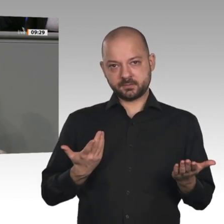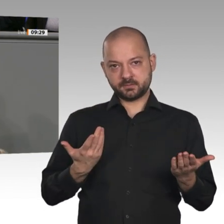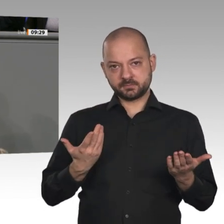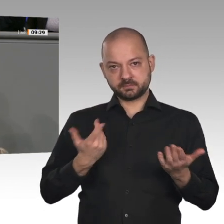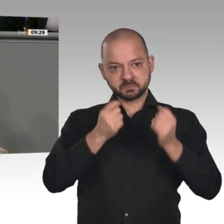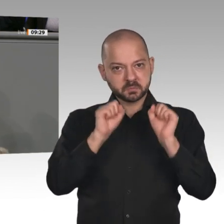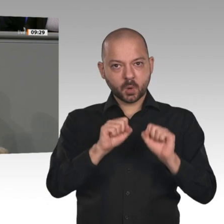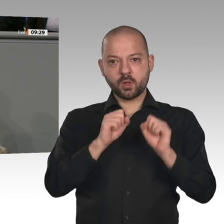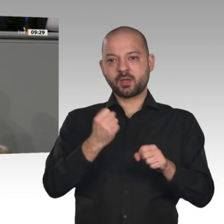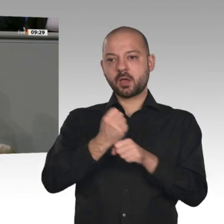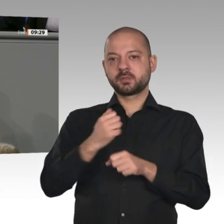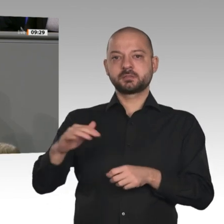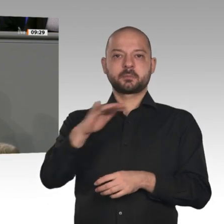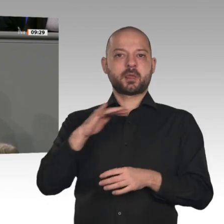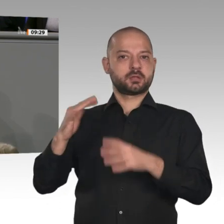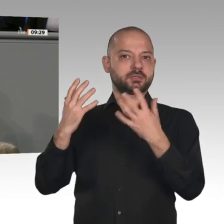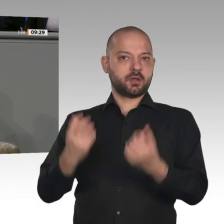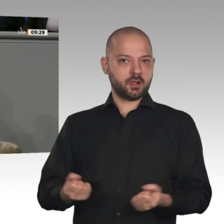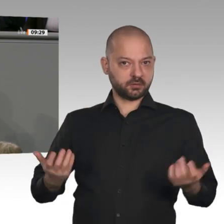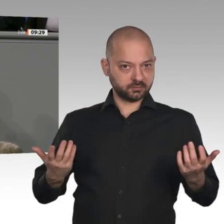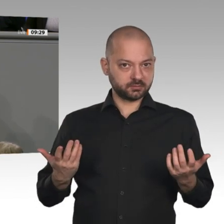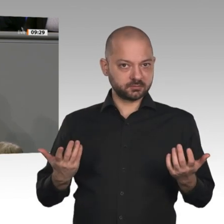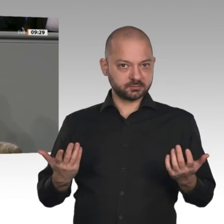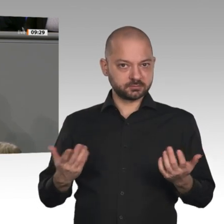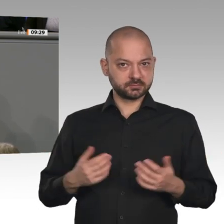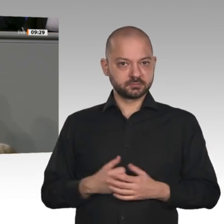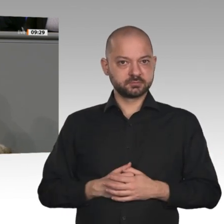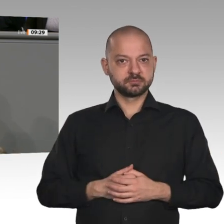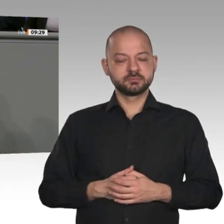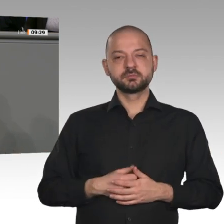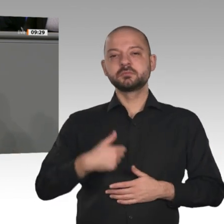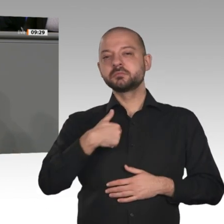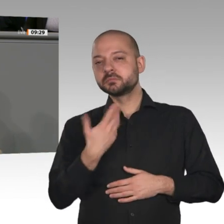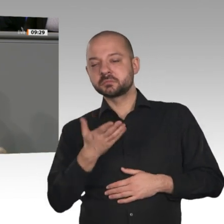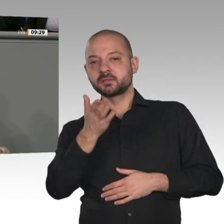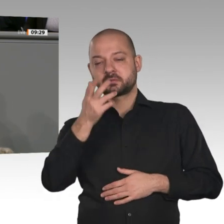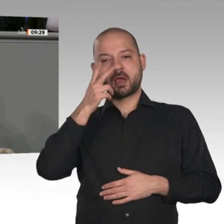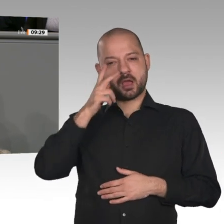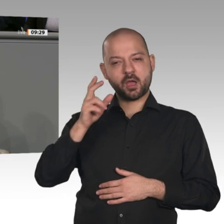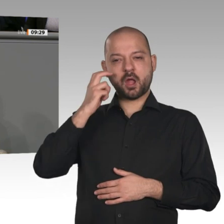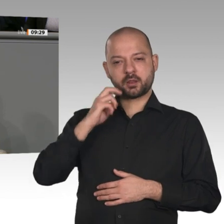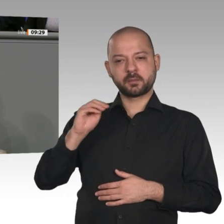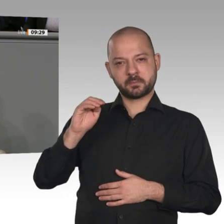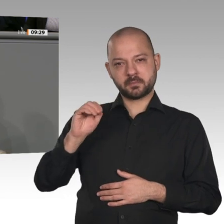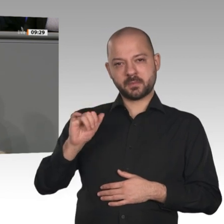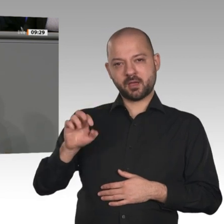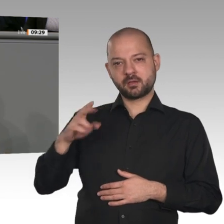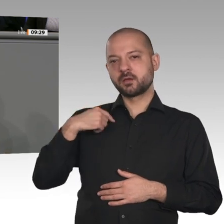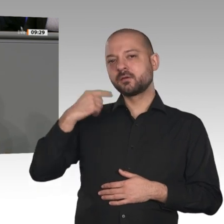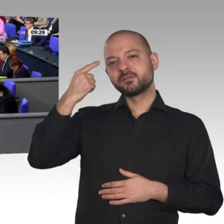Buch „Das Supermolekül“ - es geht um Wasserstoff - kennen. Ich habe mir gedacht, ich schenke es Ihnen einfach, damit sich neben Ihren vielen Büchern über Bismarck